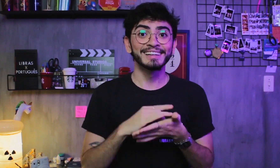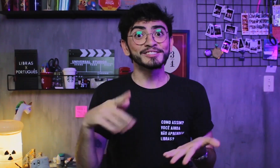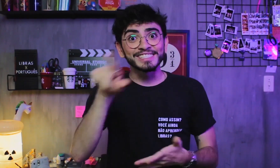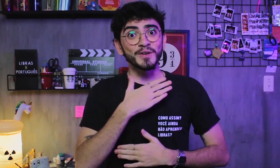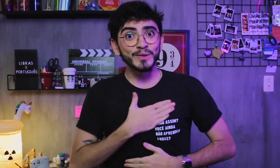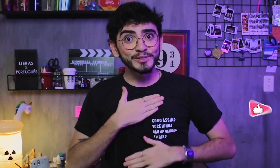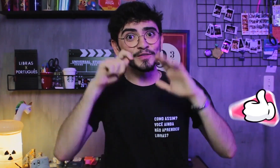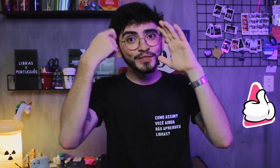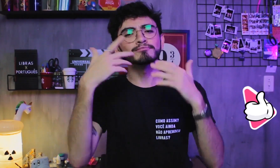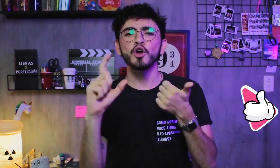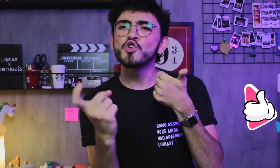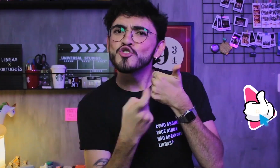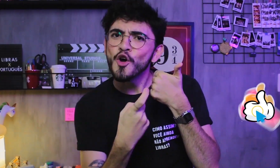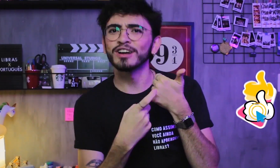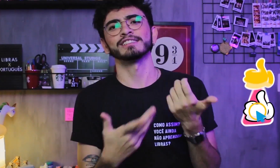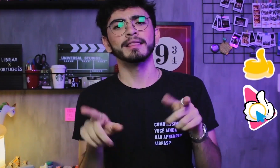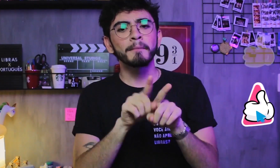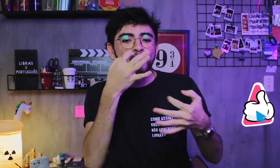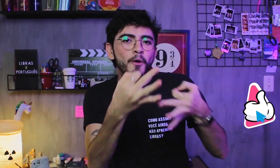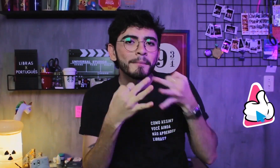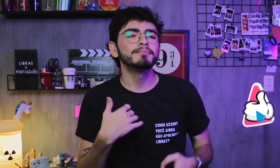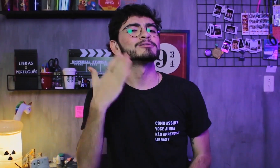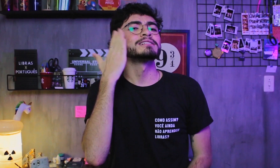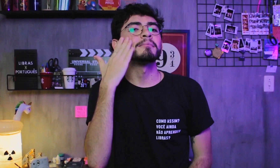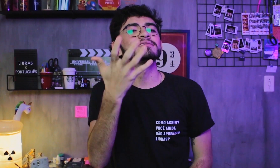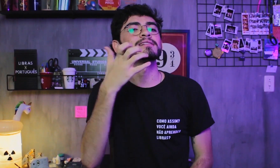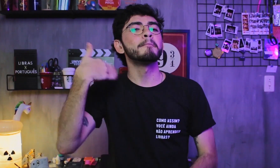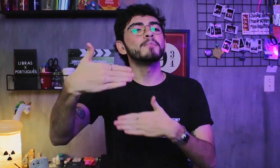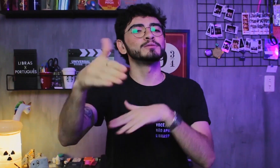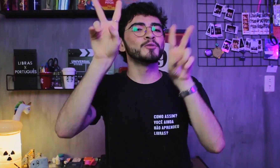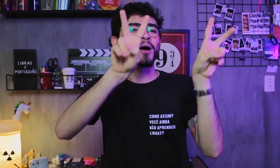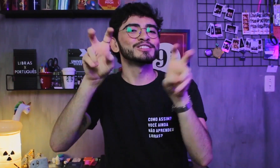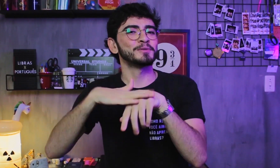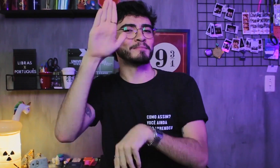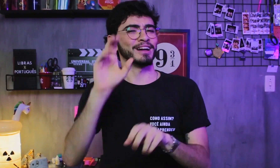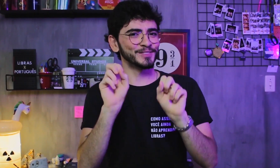Se gostaram desse vídeo então deixem o like e comentem quais temas mais vocês querem para os próximos vídeos.